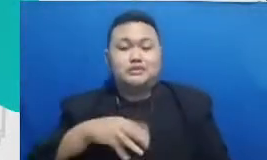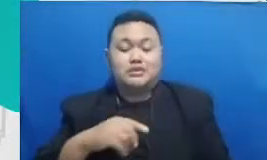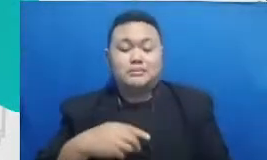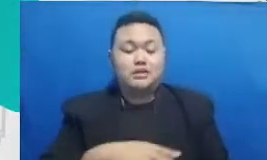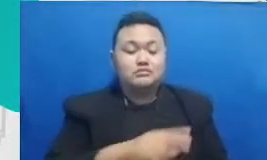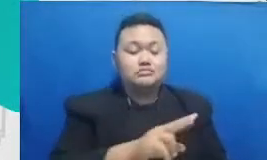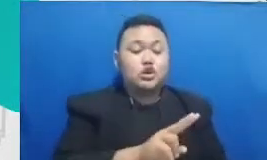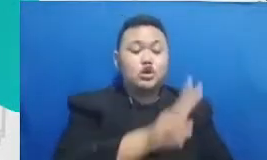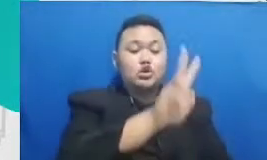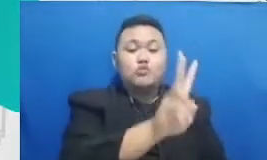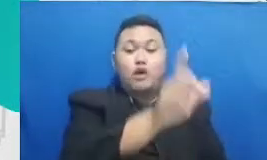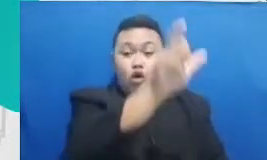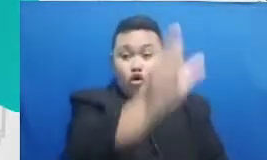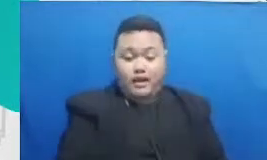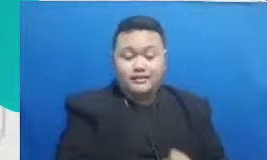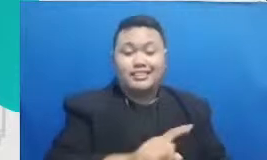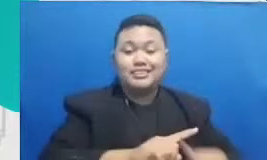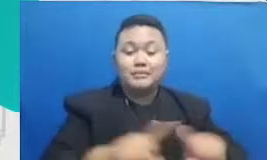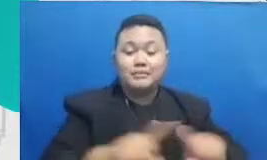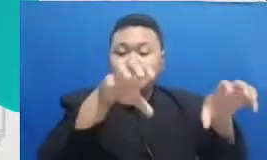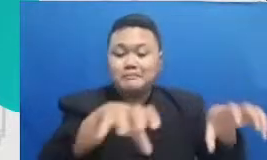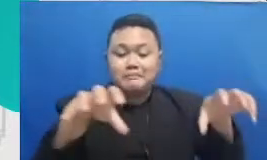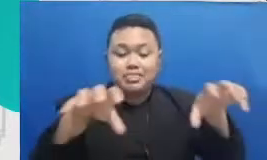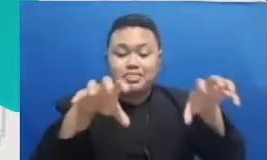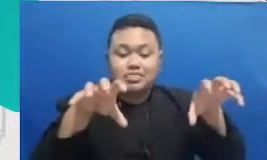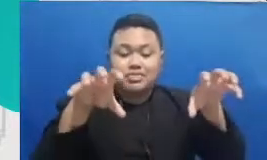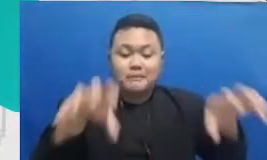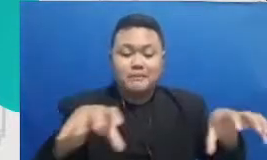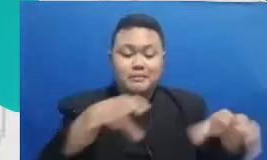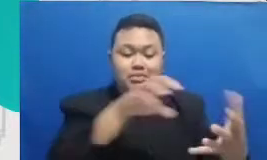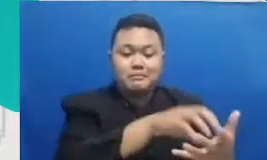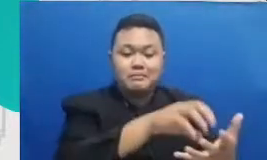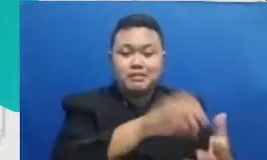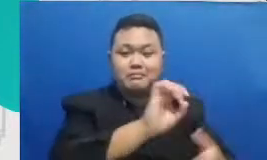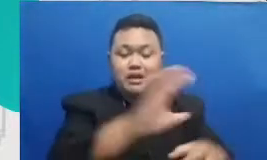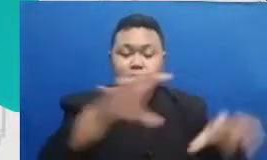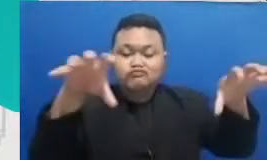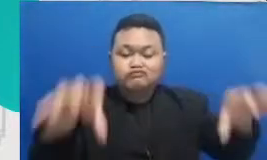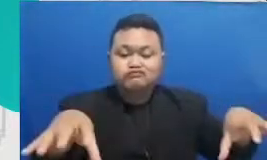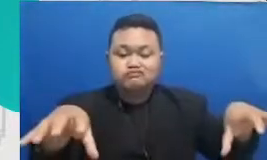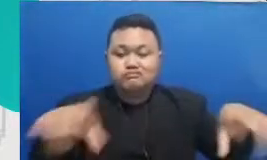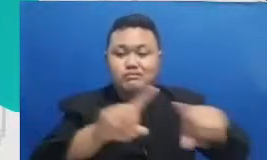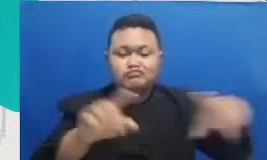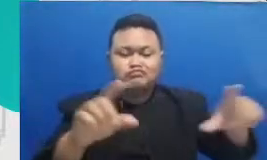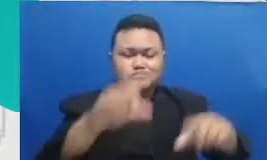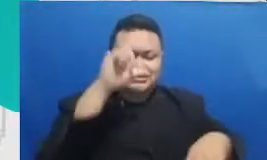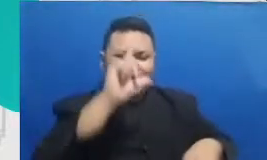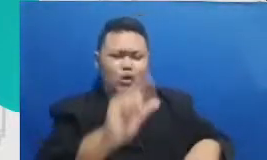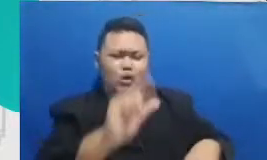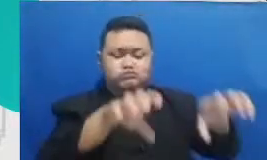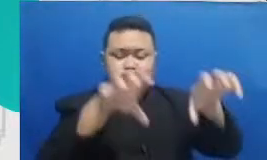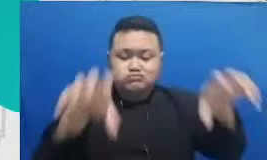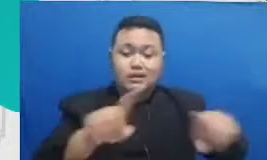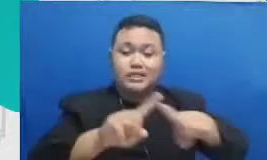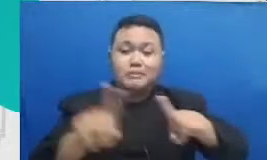contoh dan ini banyak sekali difasilitasi dengan oleh aplikasi-aplikasi Google aplikasi Google Docs